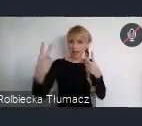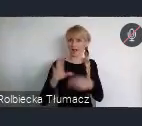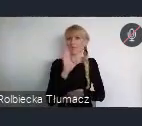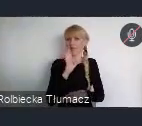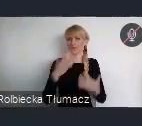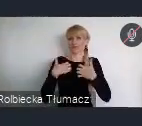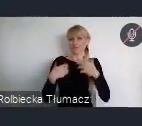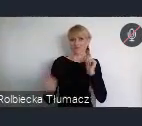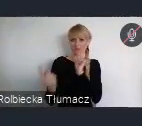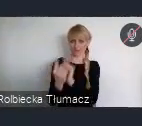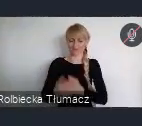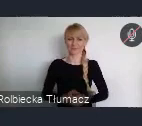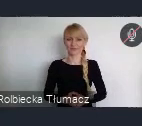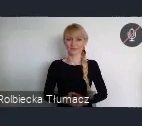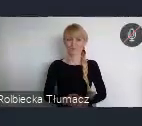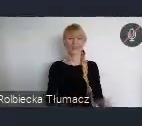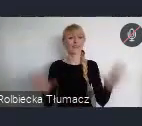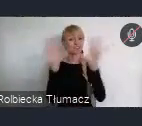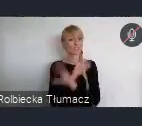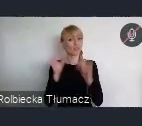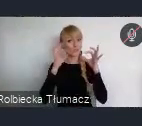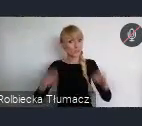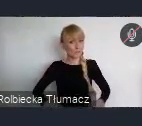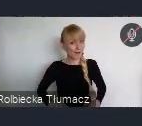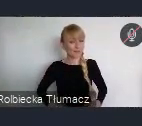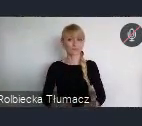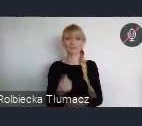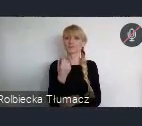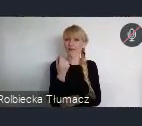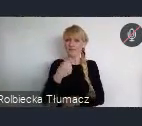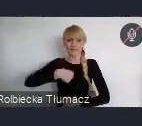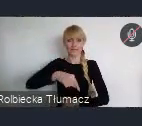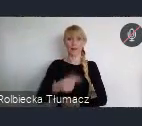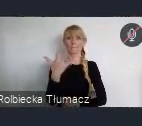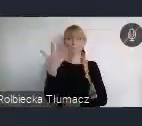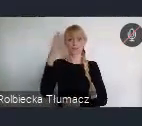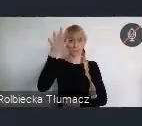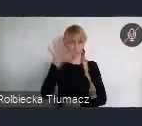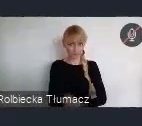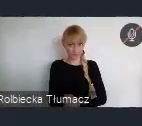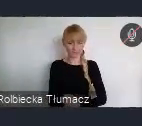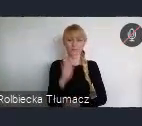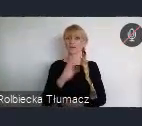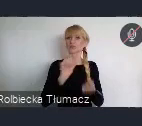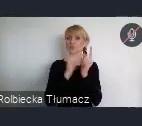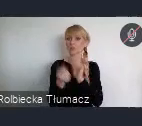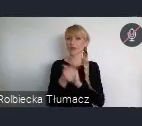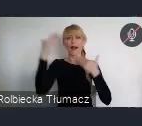Szanowni Państwo, już za niecałe 5 miesięcy spotykamy się w Katowicach na Światowym Forum Miejskim.